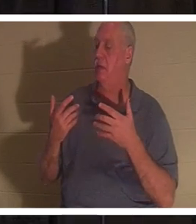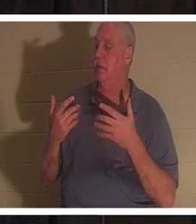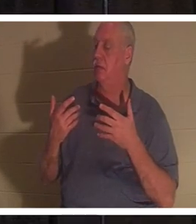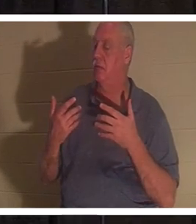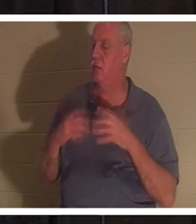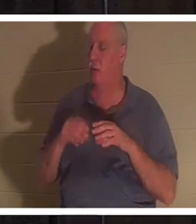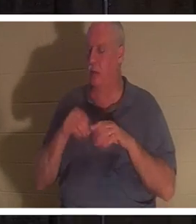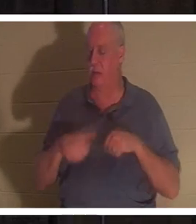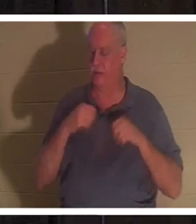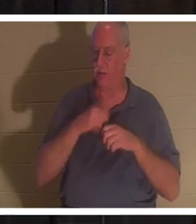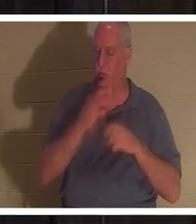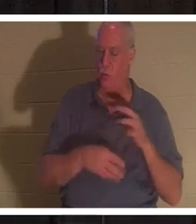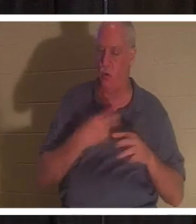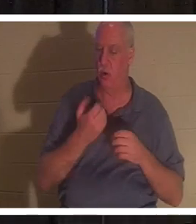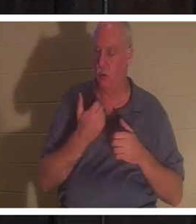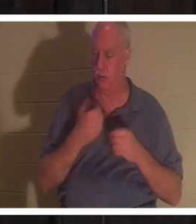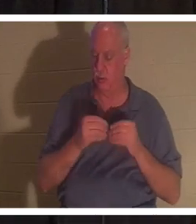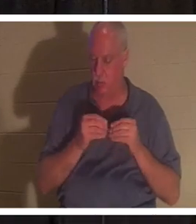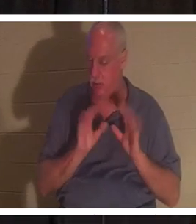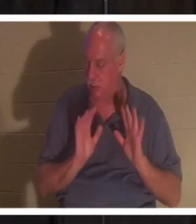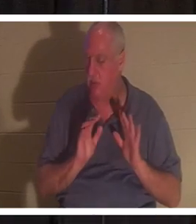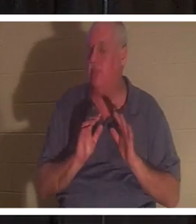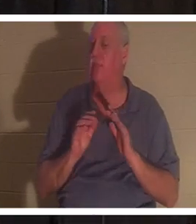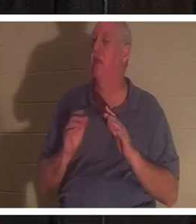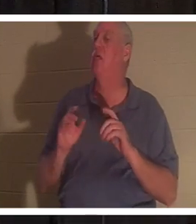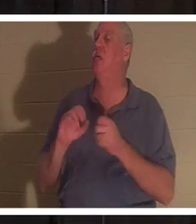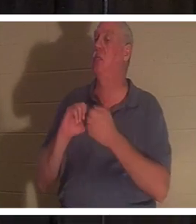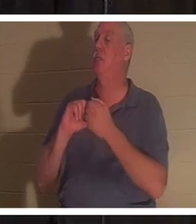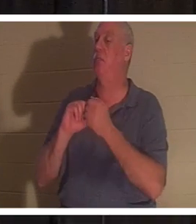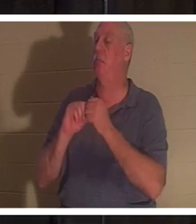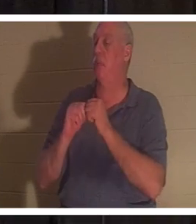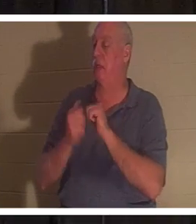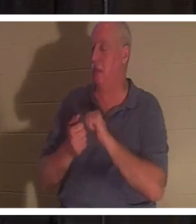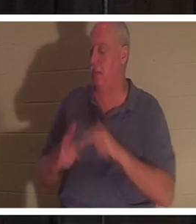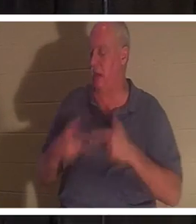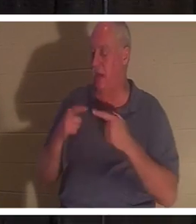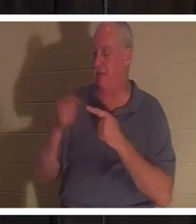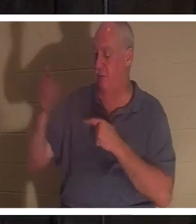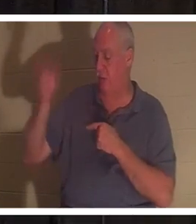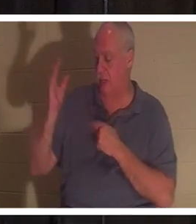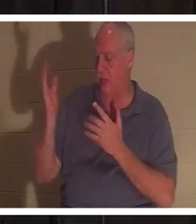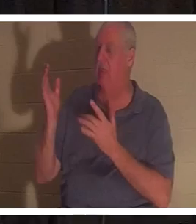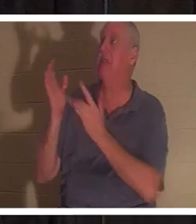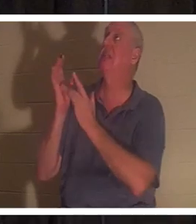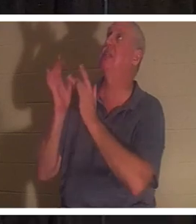당신은 하나님께 대하여 살아나게 됩니다. 하나님의 선물이 당신 안에 들어옵니다... 바로 예수님입니다. 그분 자신이 오셔서